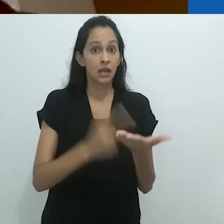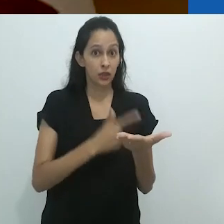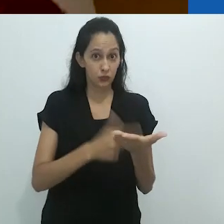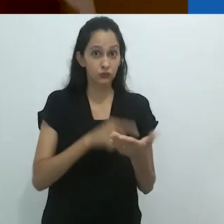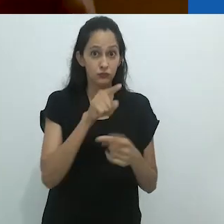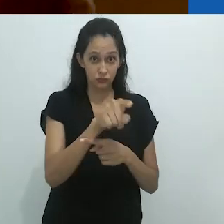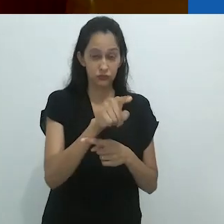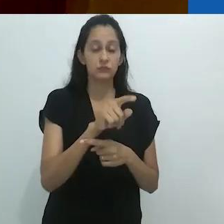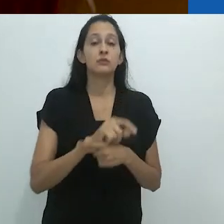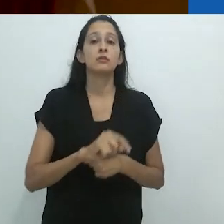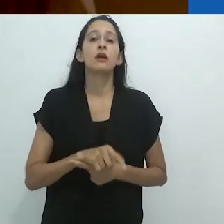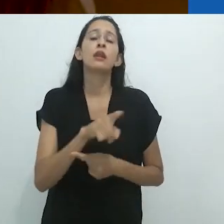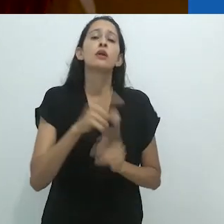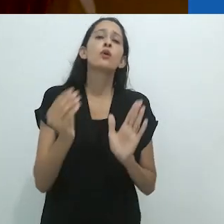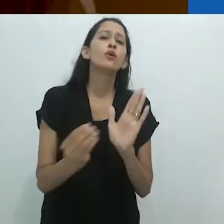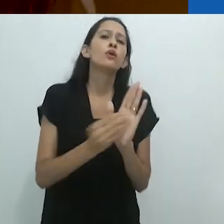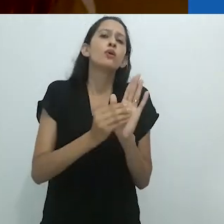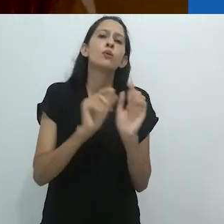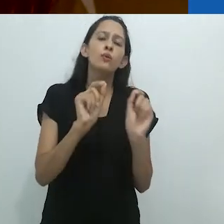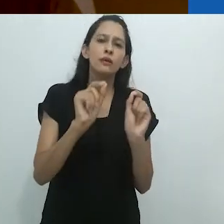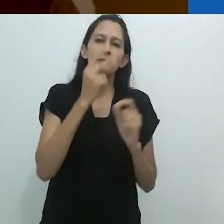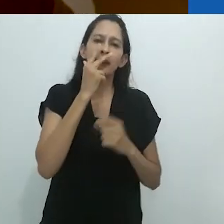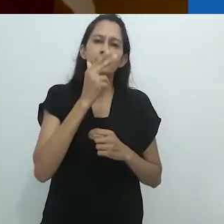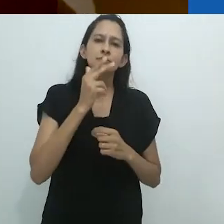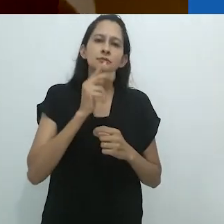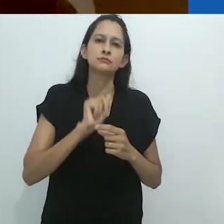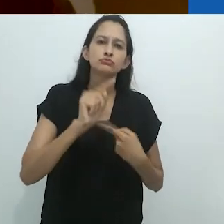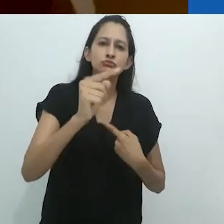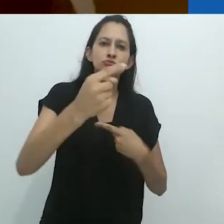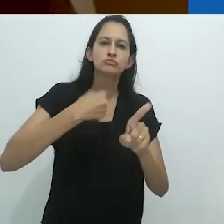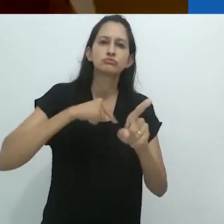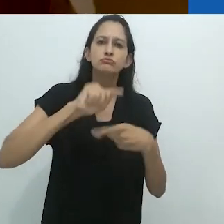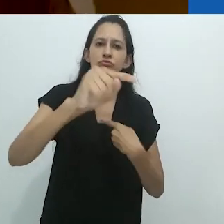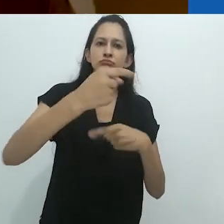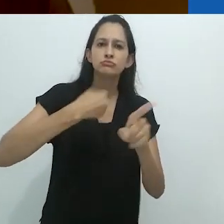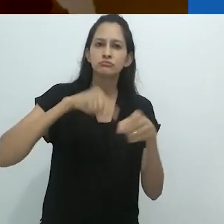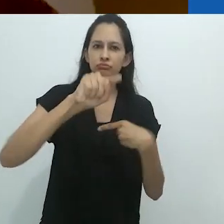Neste ensaio, ele sugeriu um movimento bidirecional.